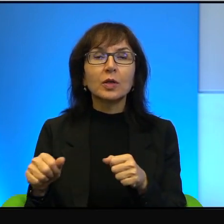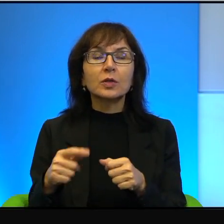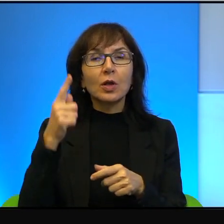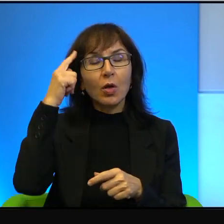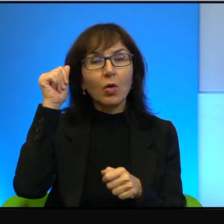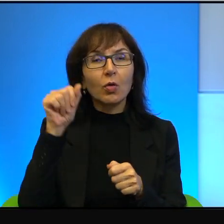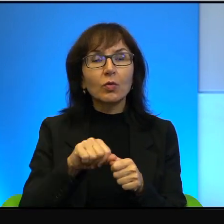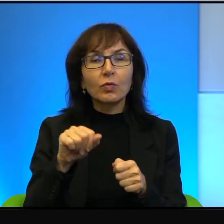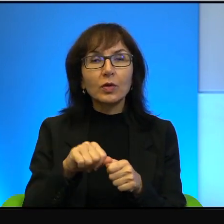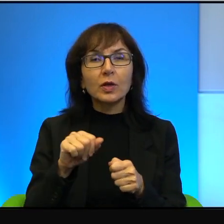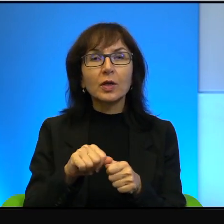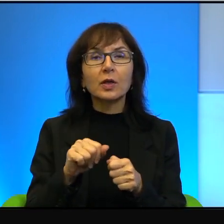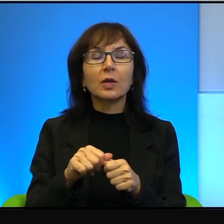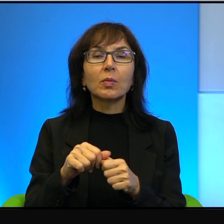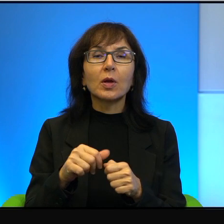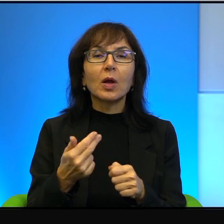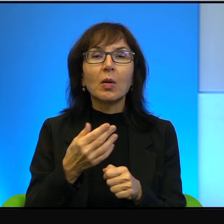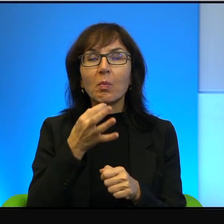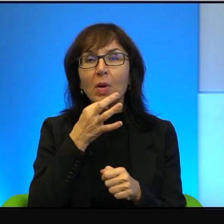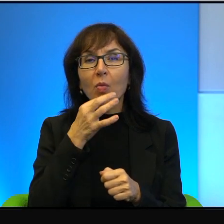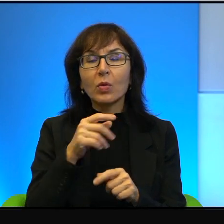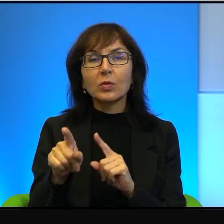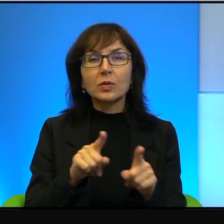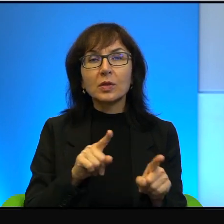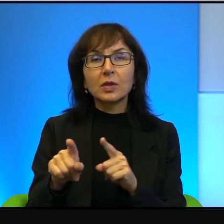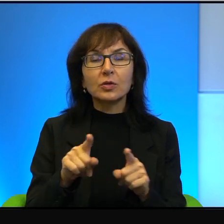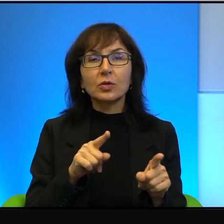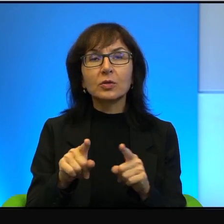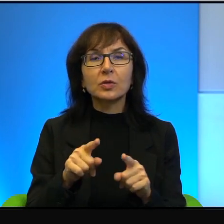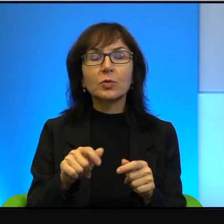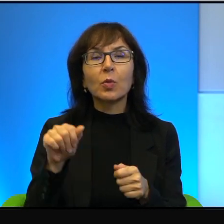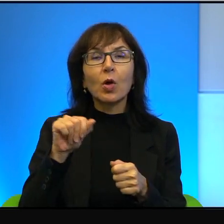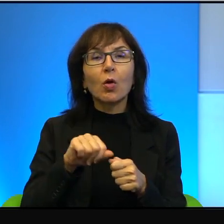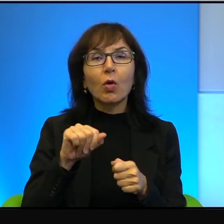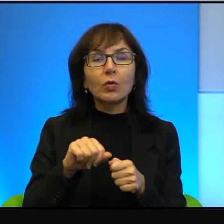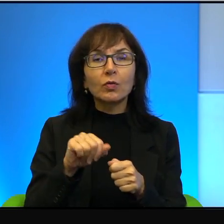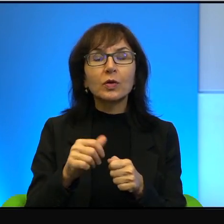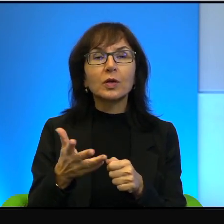i absolutnie marginalnym. No, w tym konflikcie stroną silniejszą,